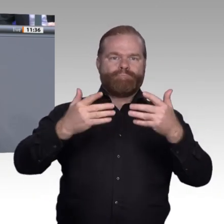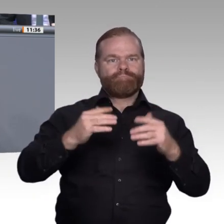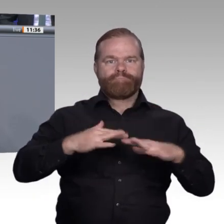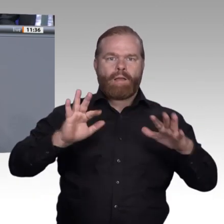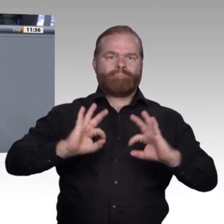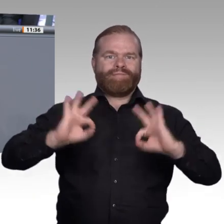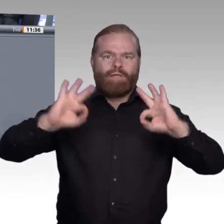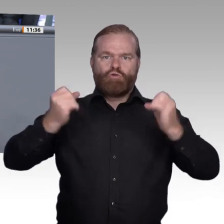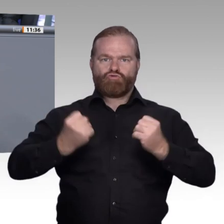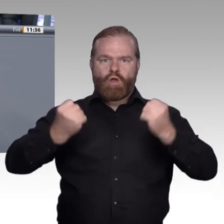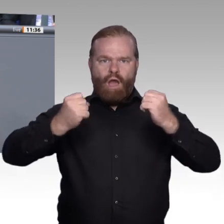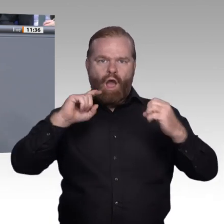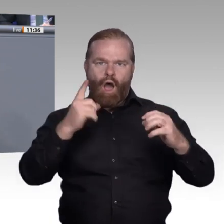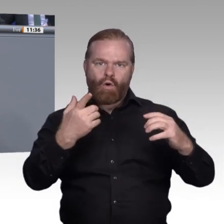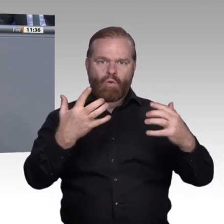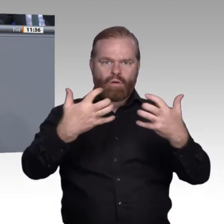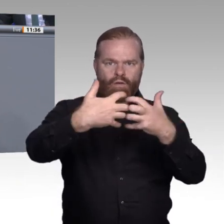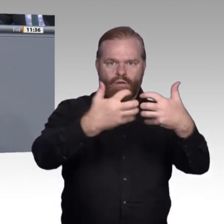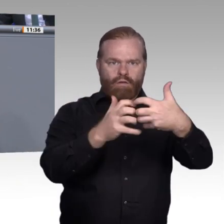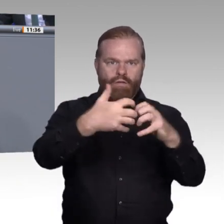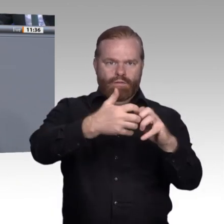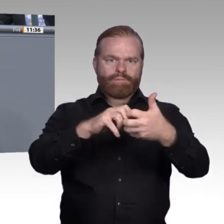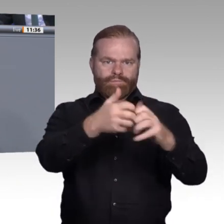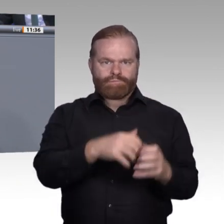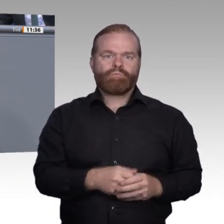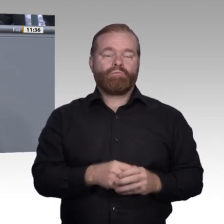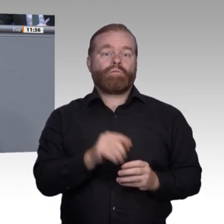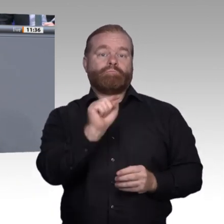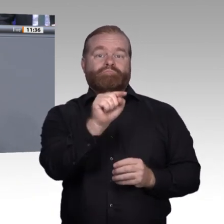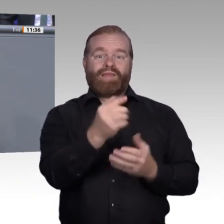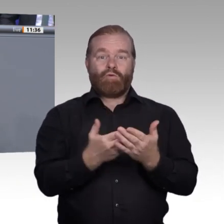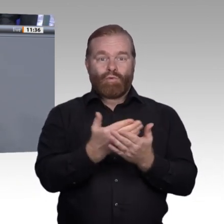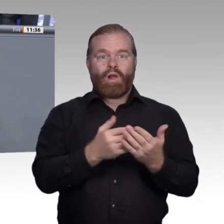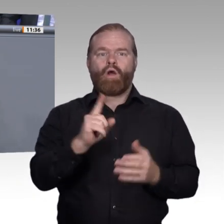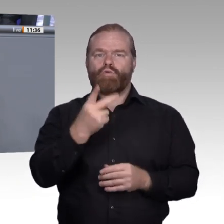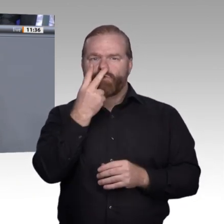Davon profitieren im Umkehrschluss Kleinund Kleinstbetriebe, insbesondere im ländlichen